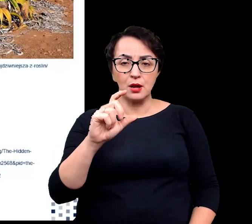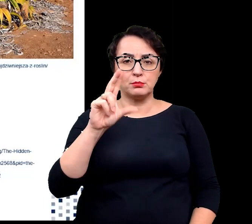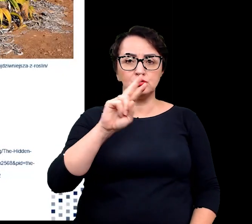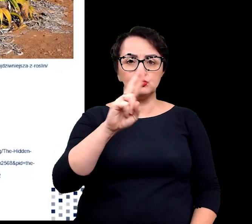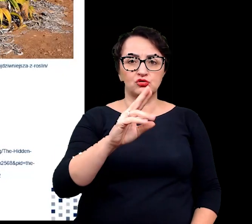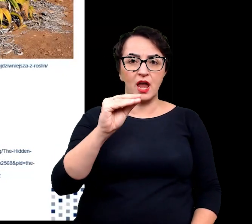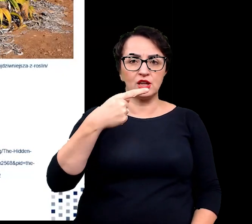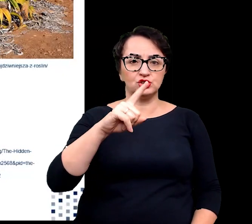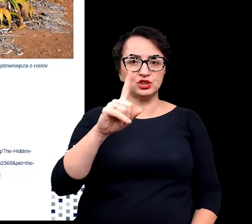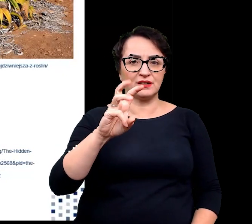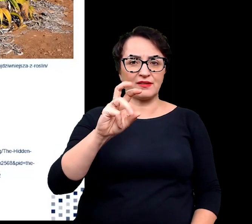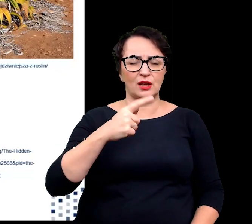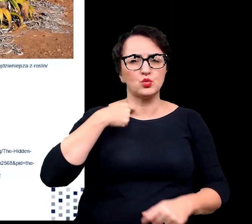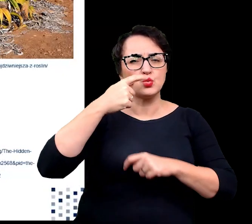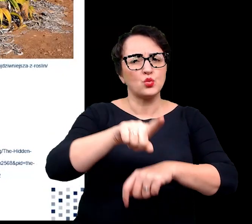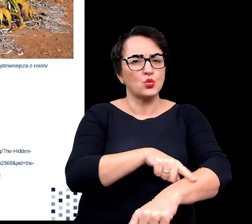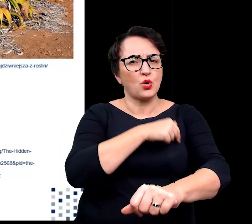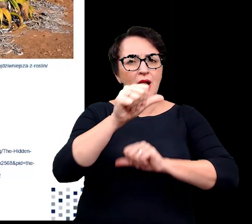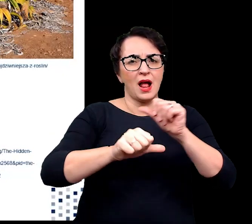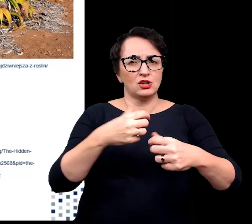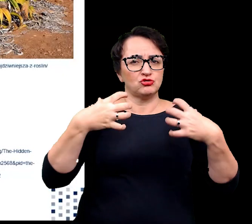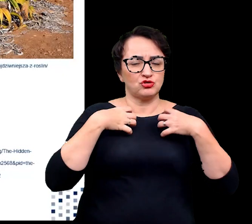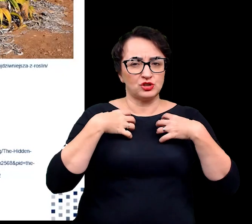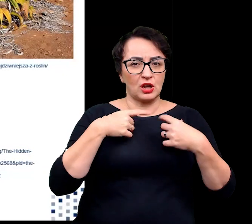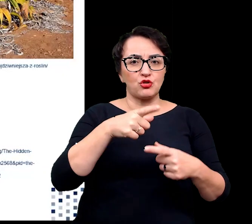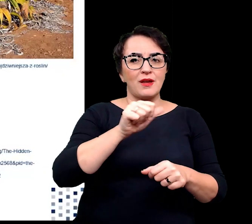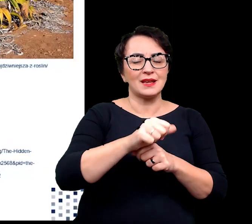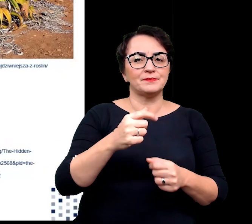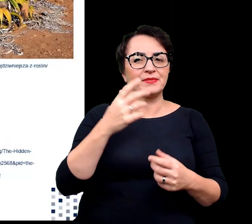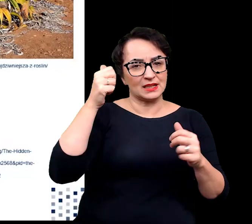słynie ze swojej długowieczności i zaliczana jest żywych skamieniałości.